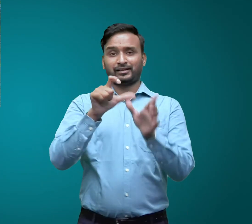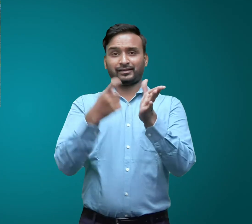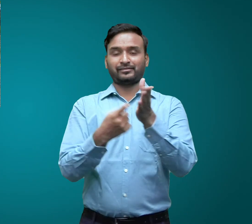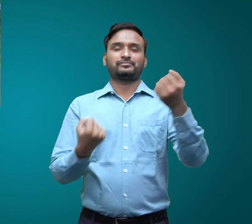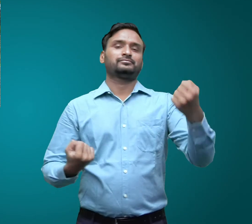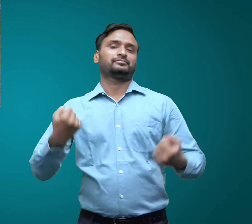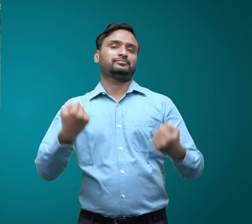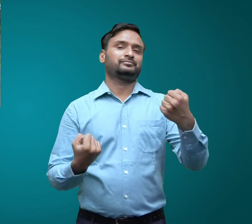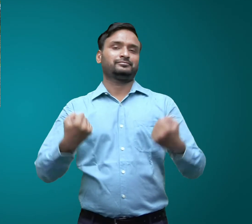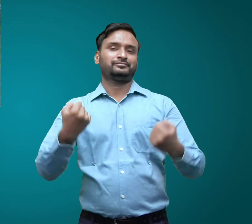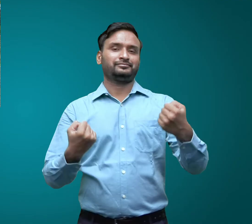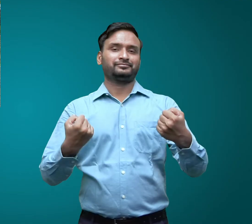कार